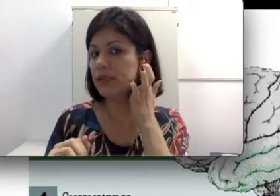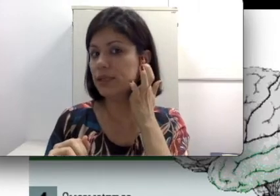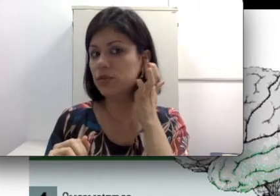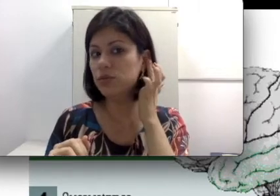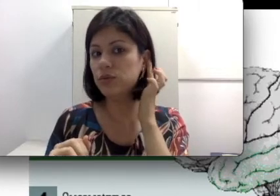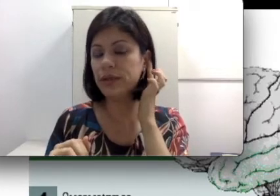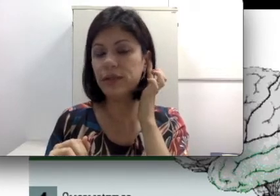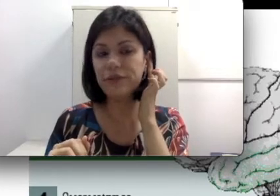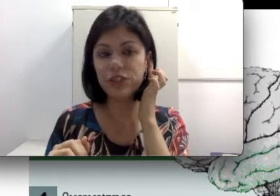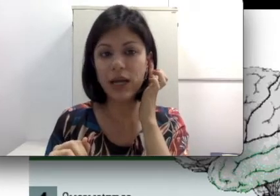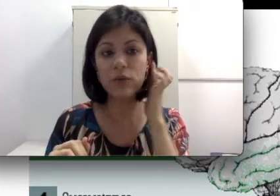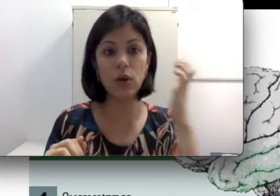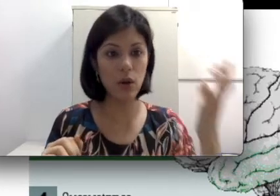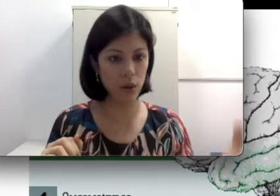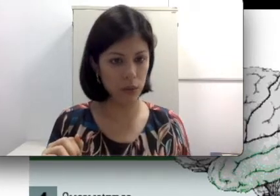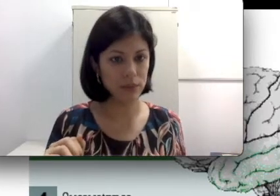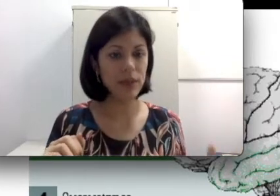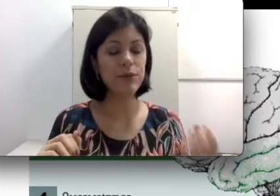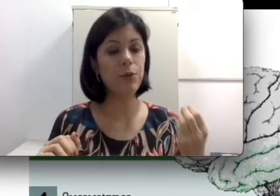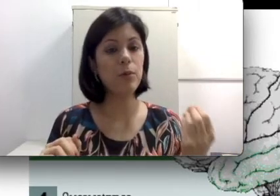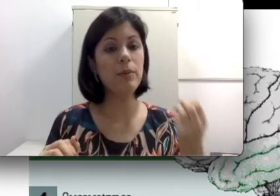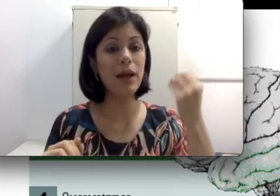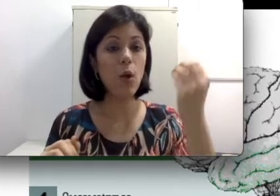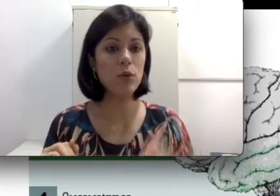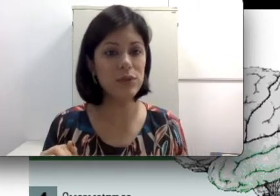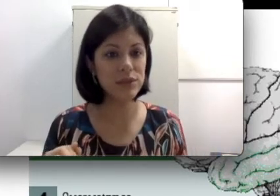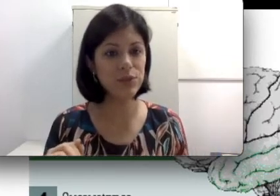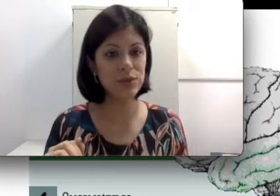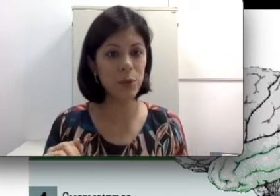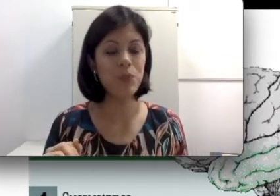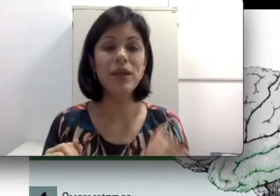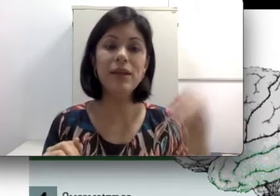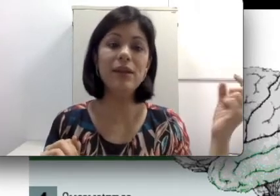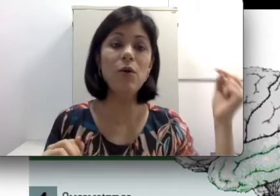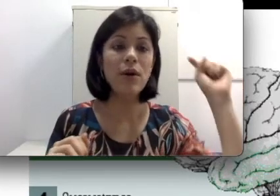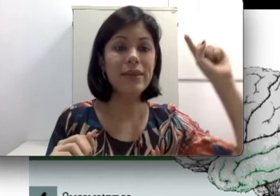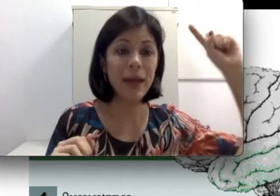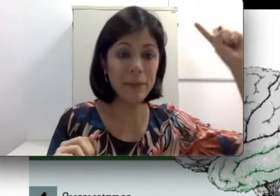seja, tudo isso aqui está fechado, logo tem problema na condução do som e não na minha